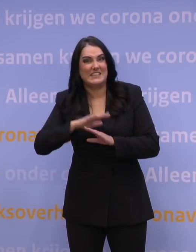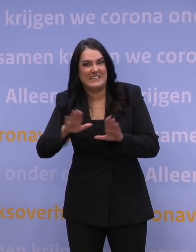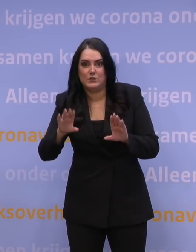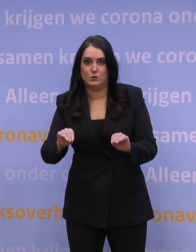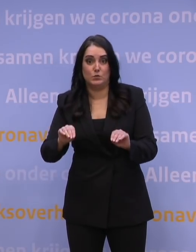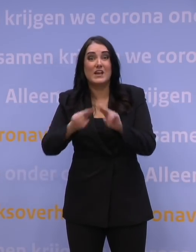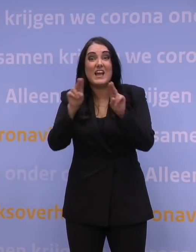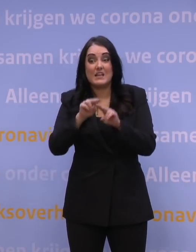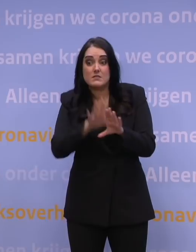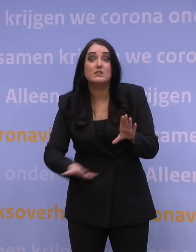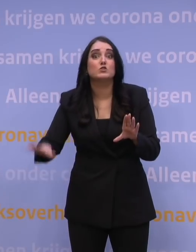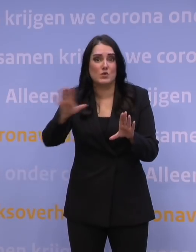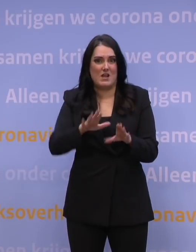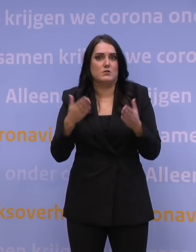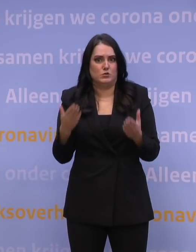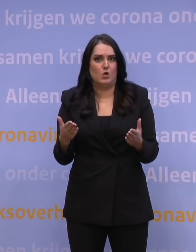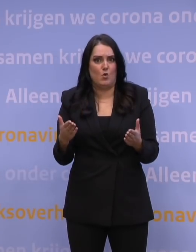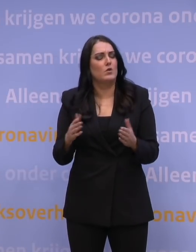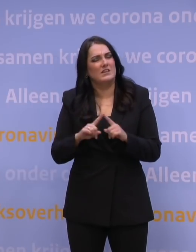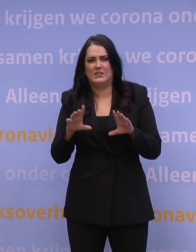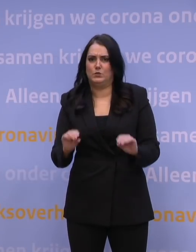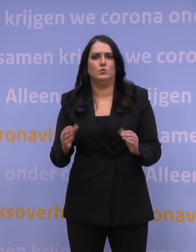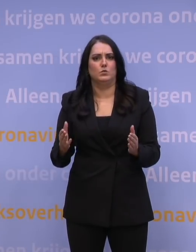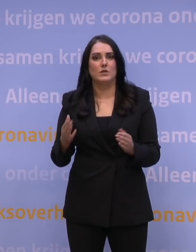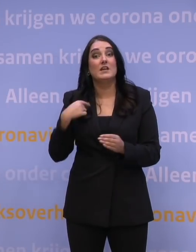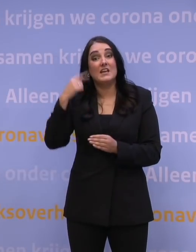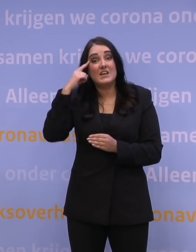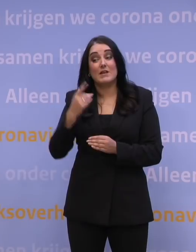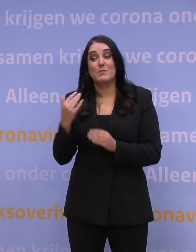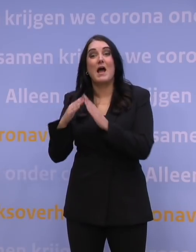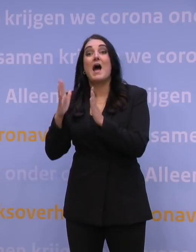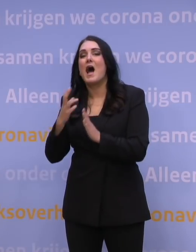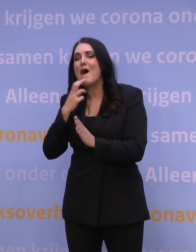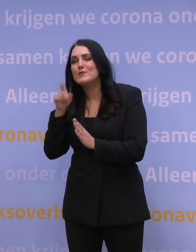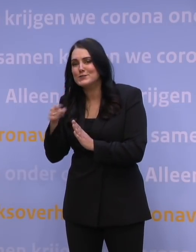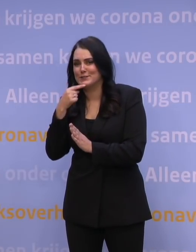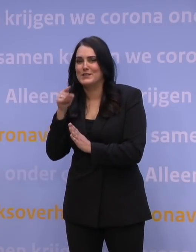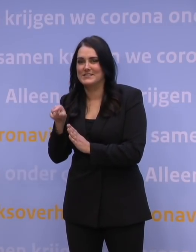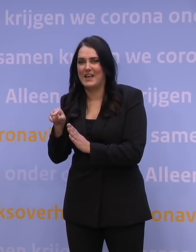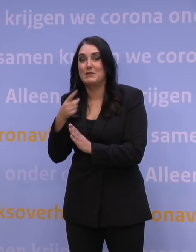Ook internationaal is het niet gebruikelijk om dat te doen. Ik weet dat een aantal huisartsen dat zegt omdat het dan voor hen makkelijker zou zijn